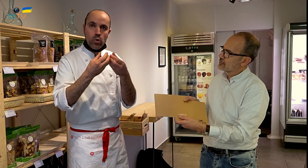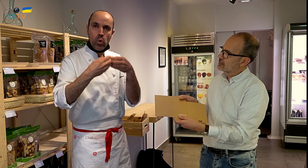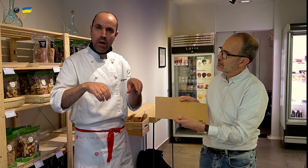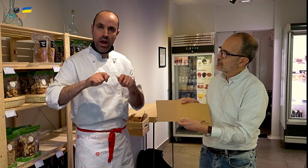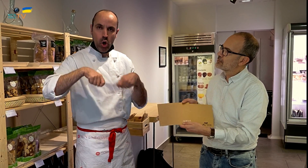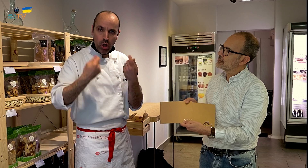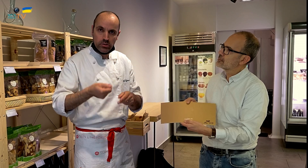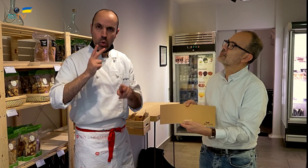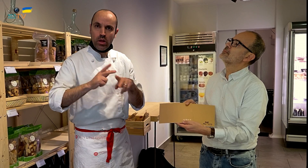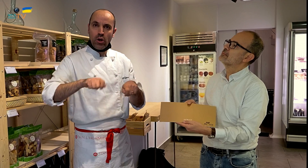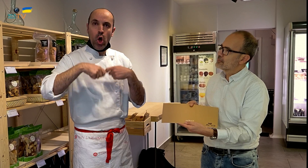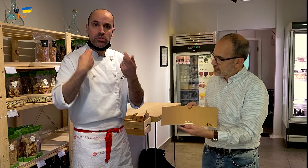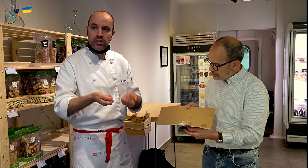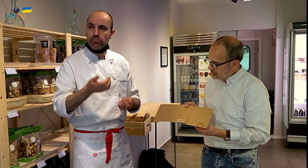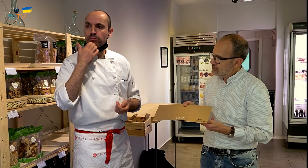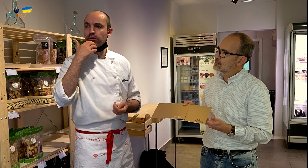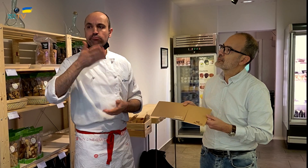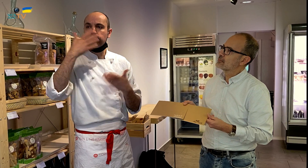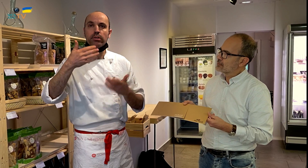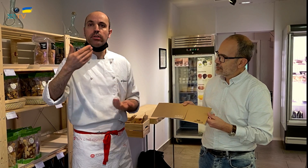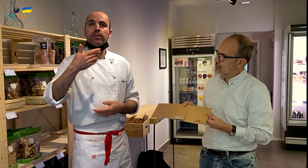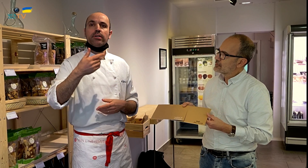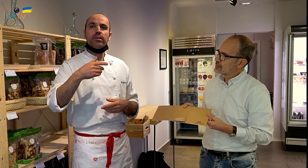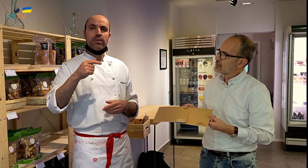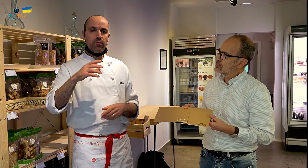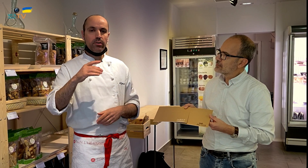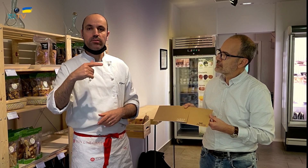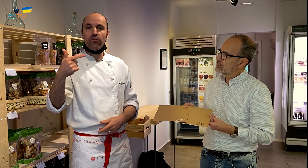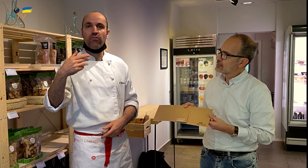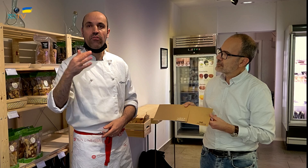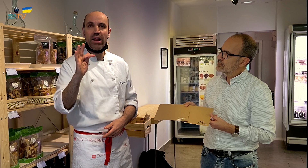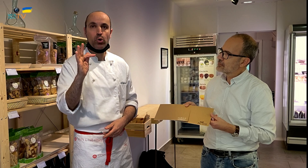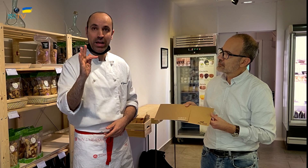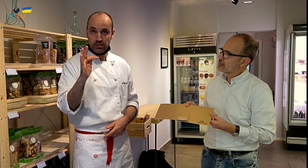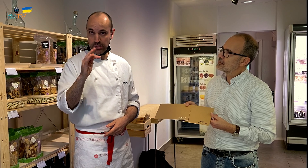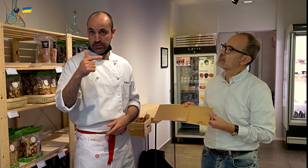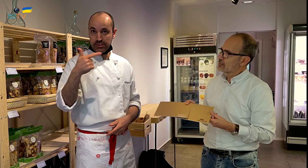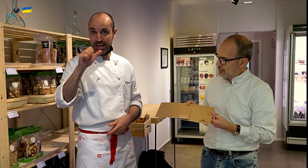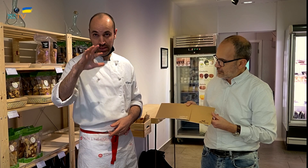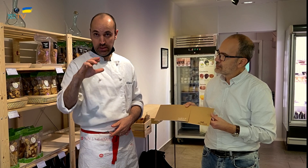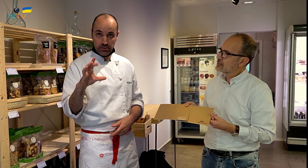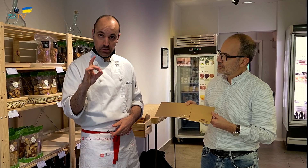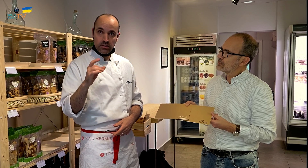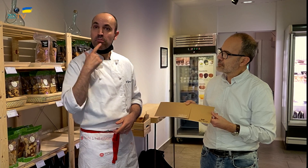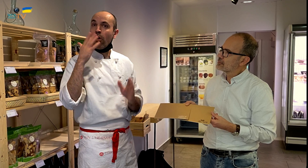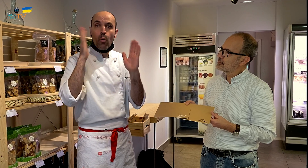Si uso huevos ecológicos, chocolate ecológico, y no hay frambuesas ecológicas,